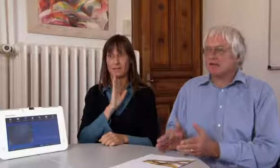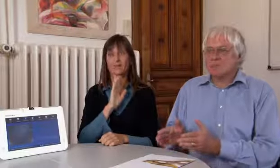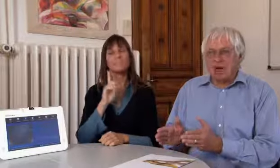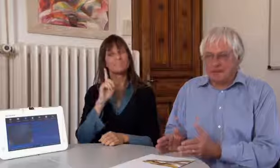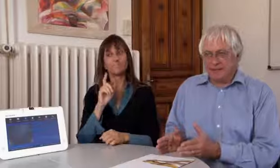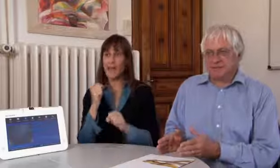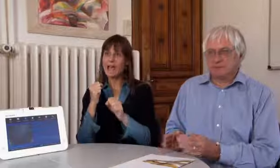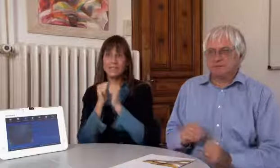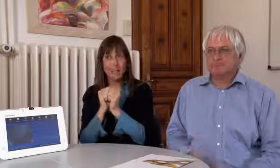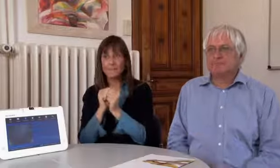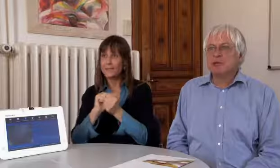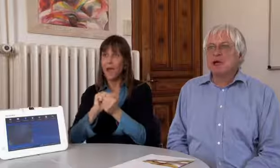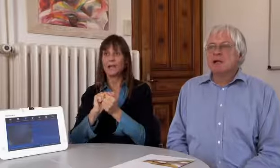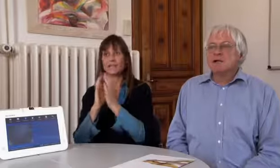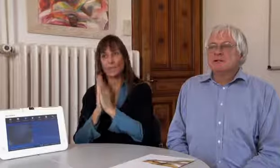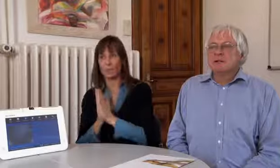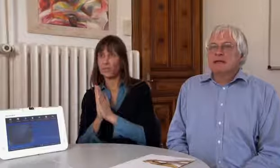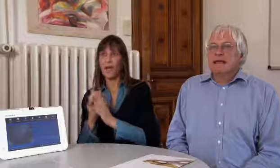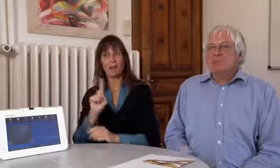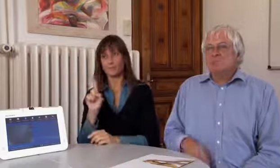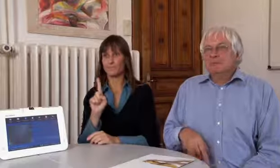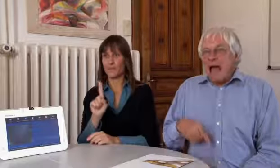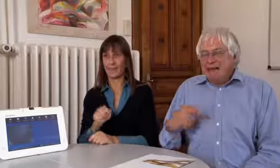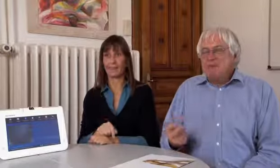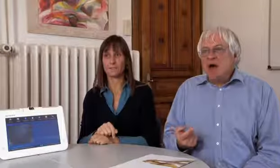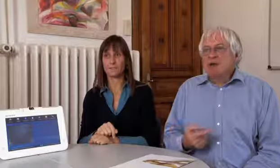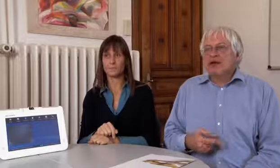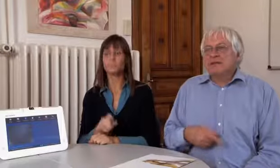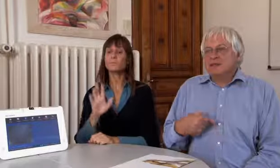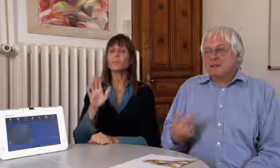Entschuldigung, leider Samstag, Sonntag nicht.